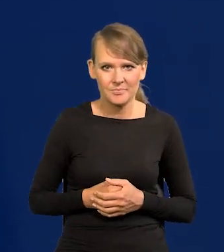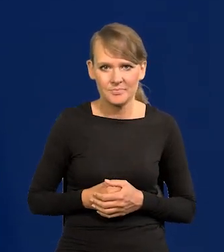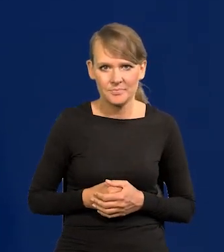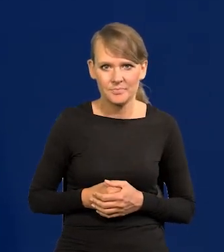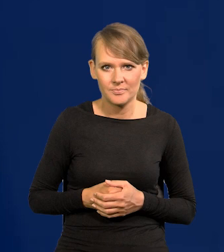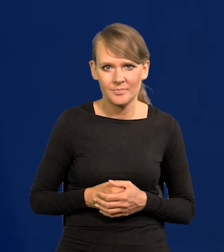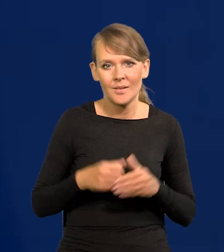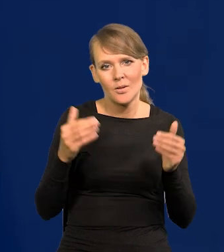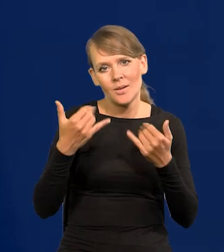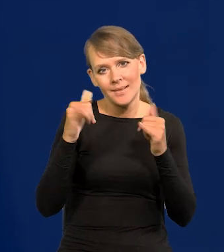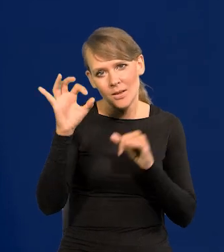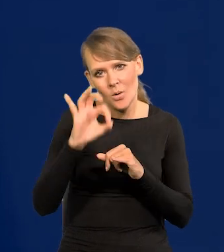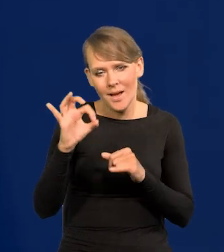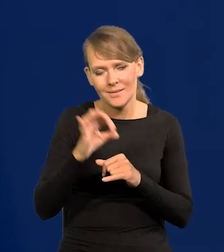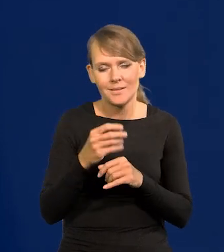Przy innej okazji możemy szczegółowo o tym mówić.